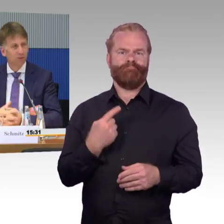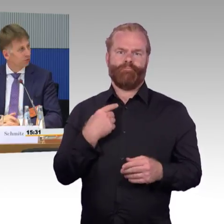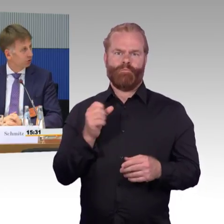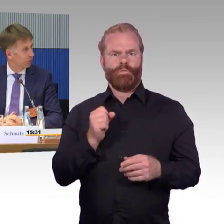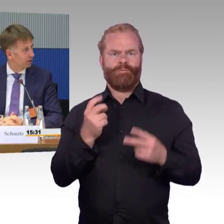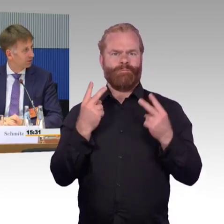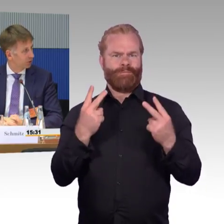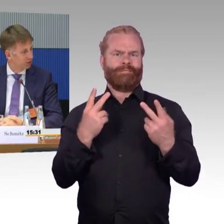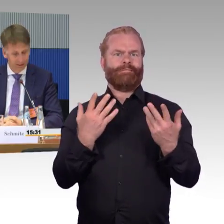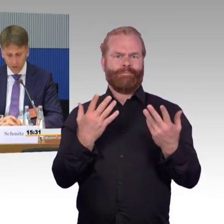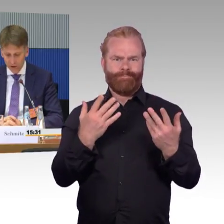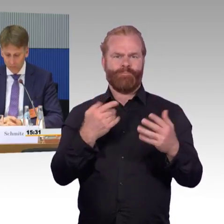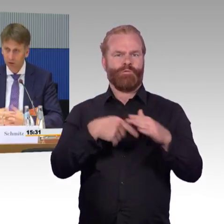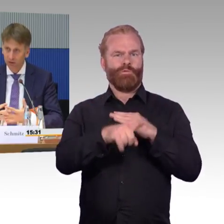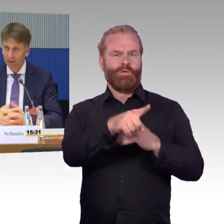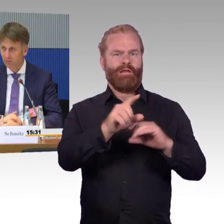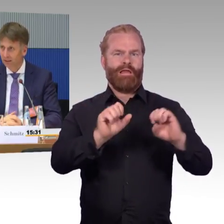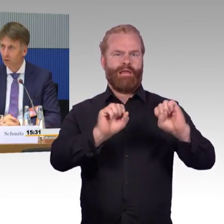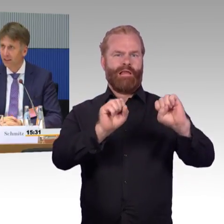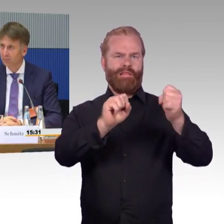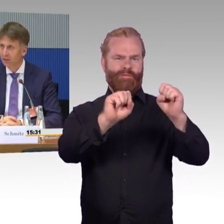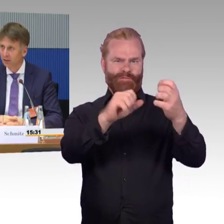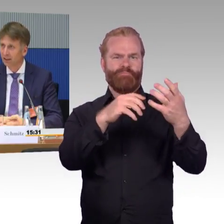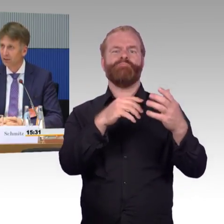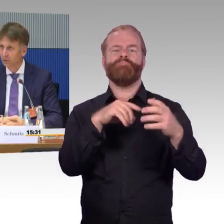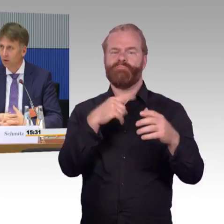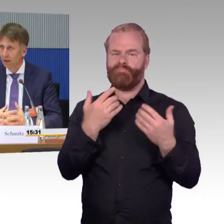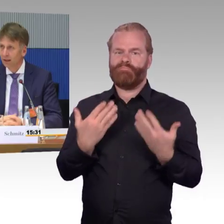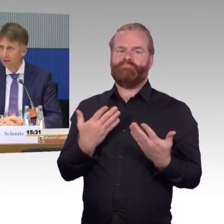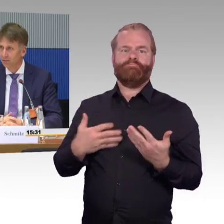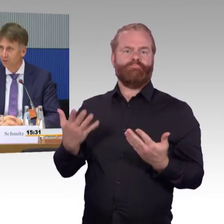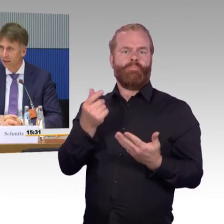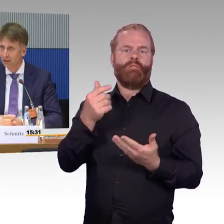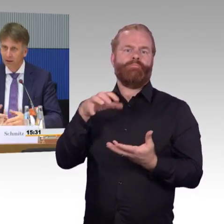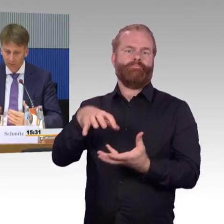das heißt, wir müssen dort gucken, dass wir dort schnell durchkommen. und deswegen auch meine Bitte in der Richtung aktiv zu werden,